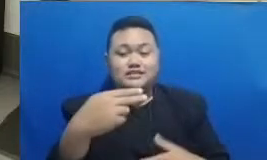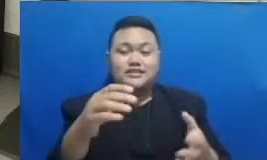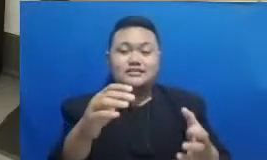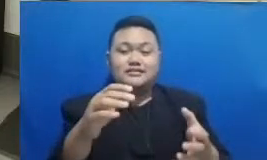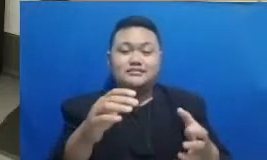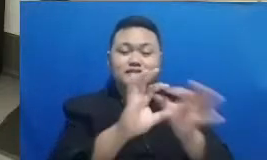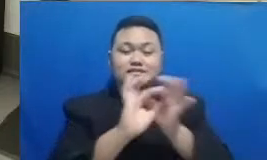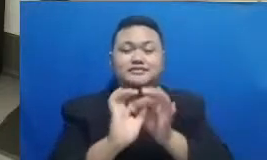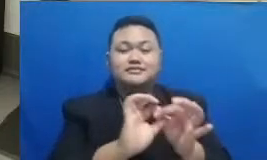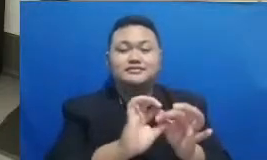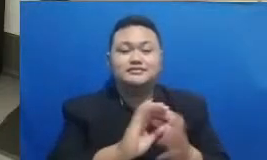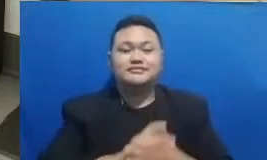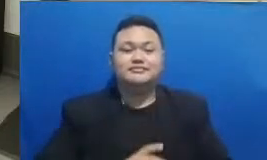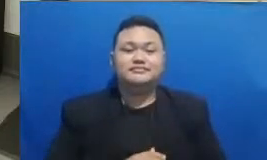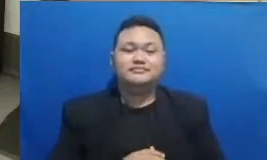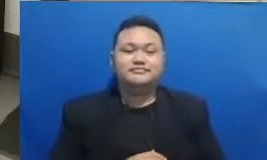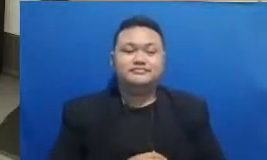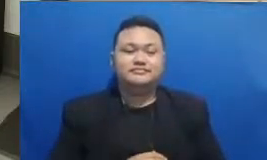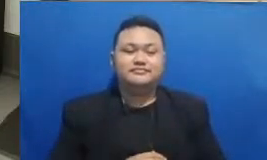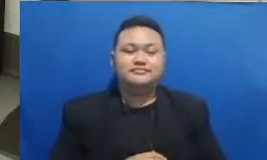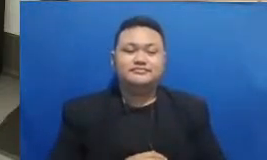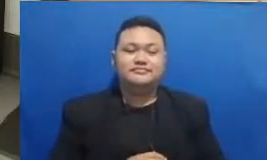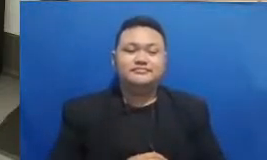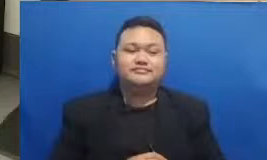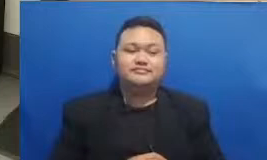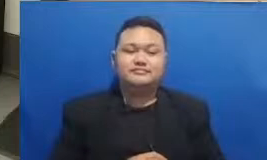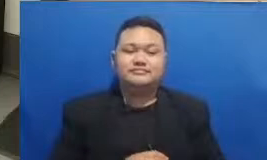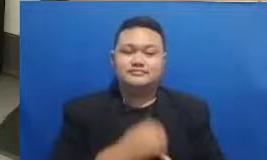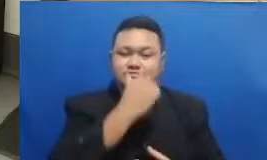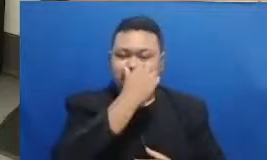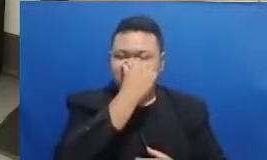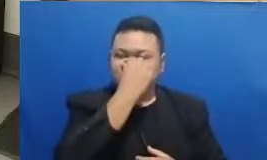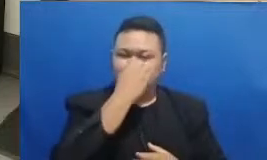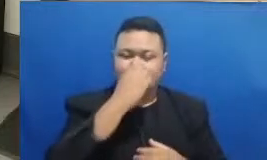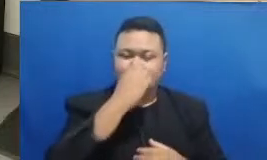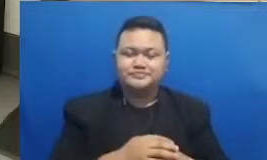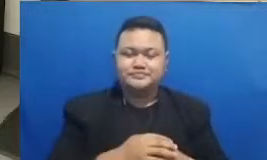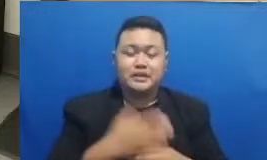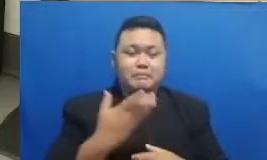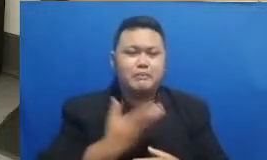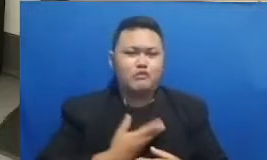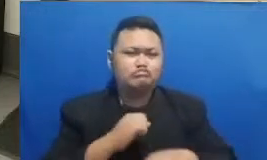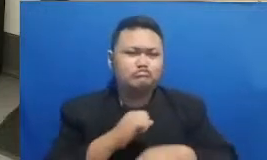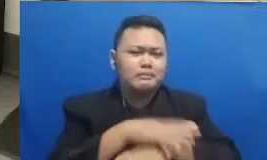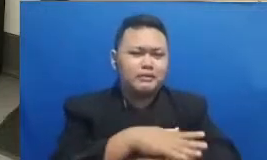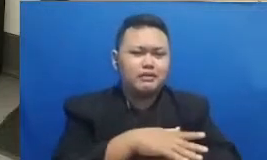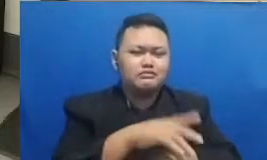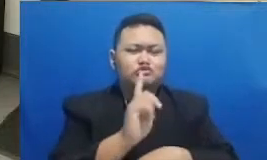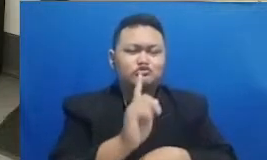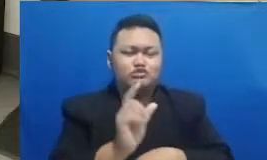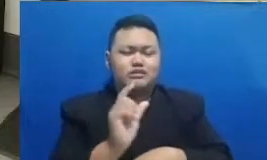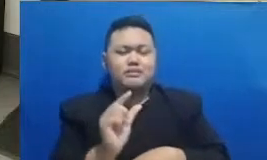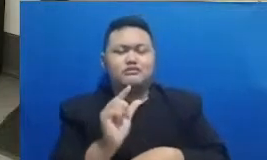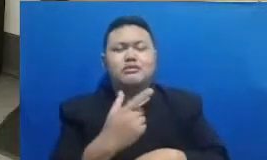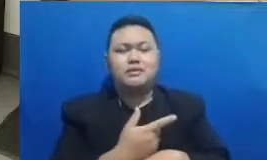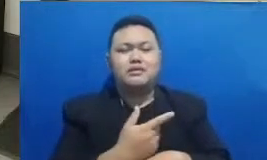dulu ingin kita terapkan dalam adopsi dan juga adaptasi teknologi jadi dengan menerapkan nilai